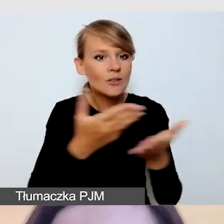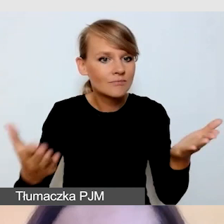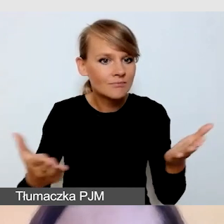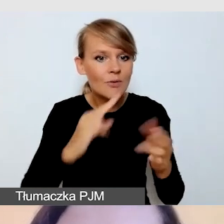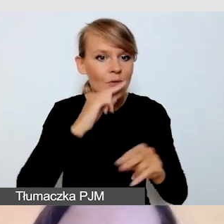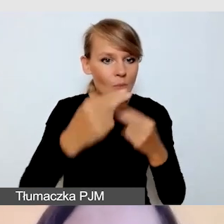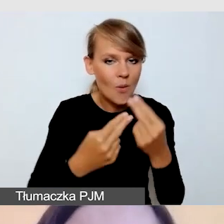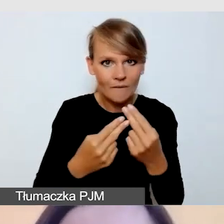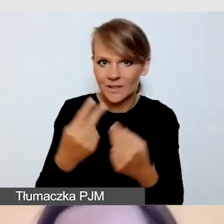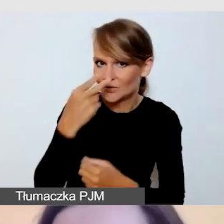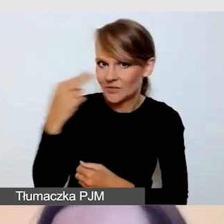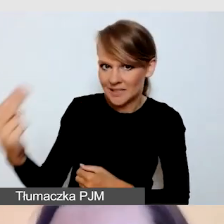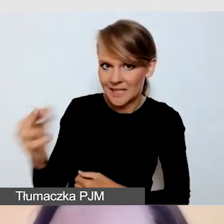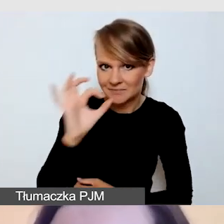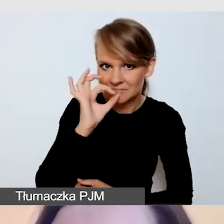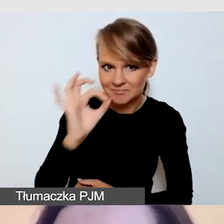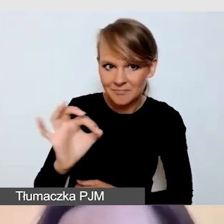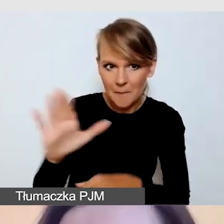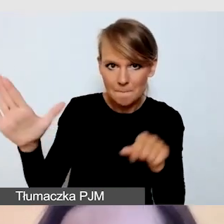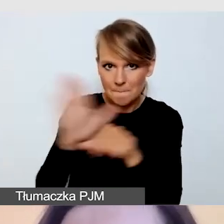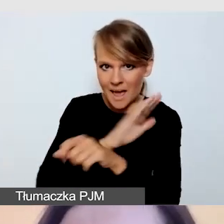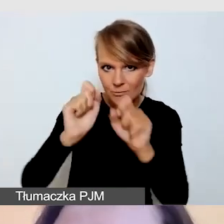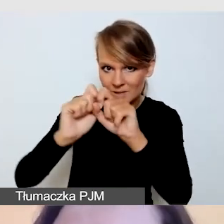że widzicie moją prezentację w trybie pełnoekranowym.